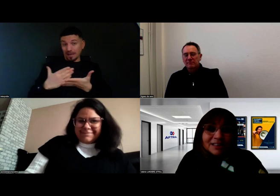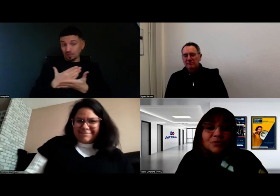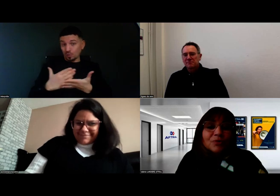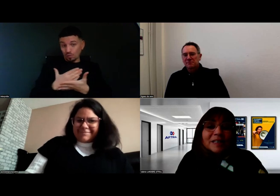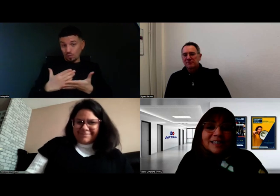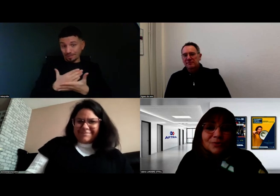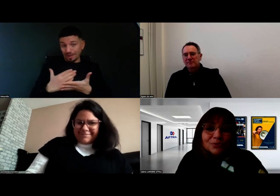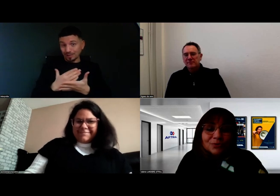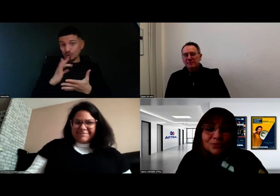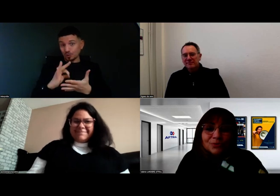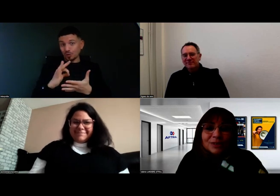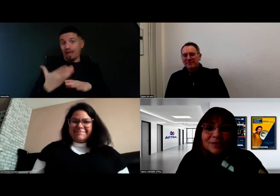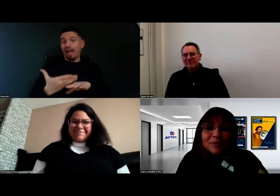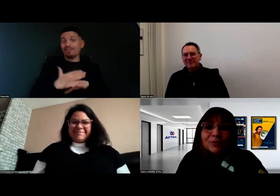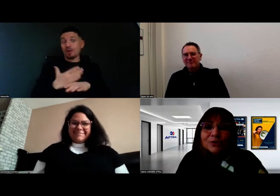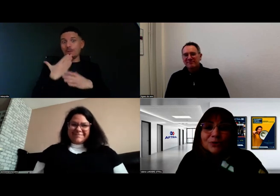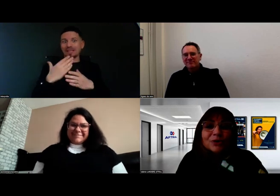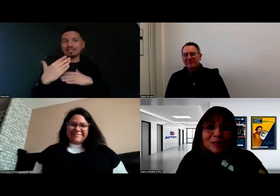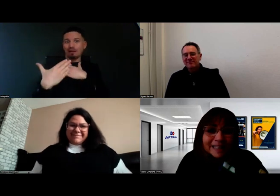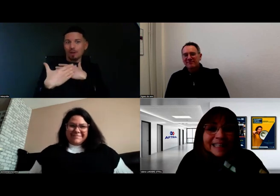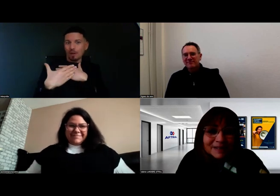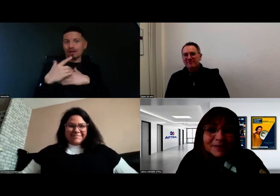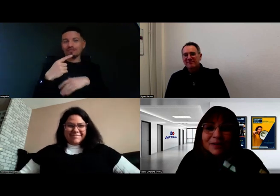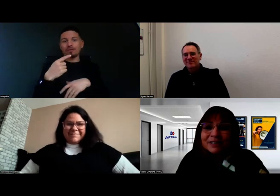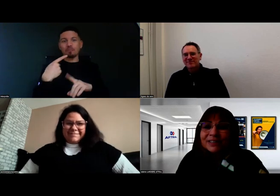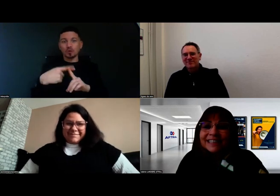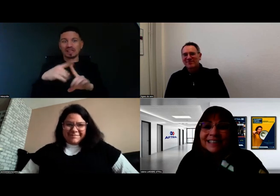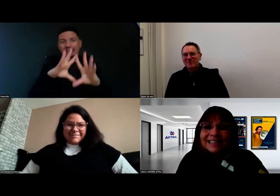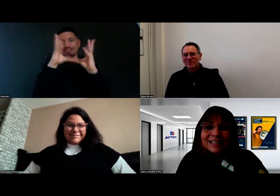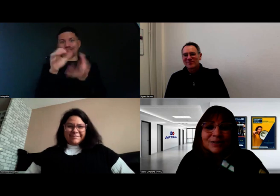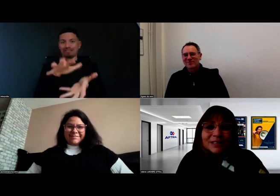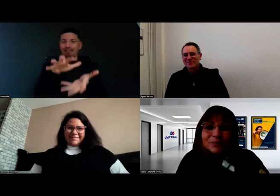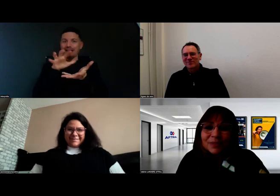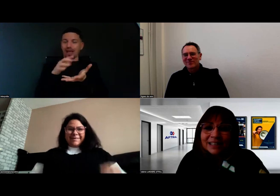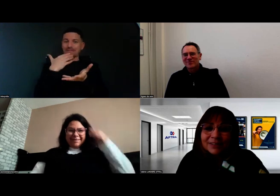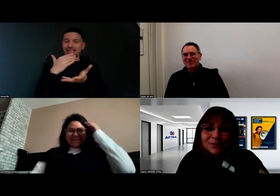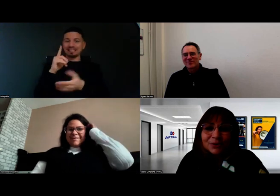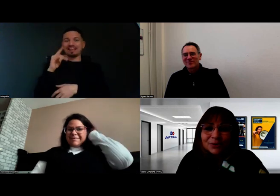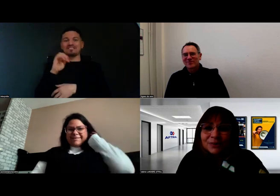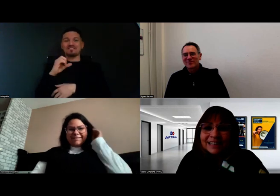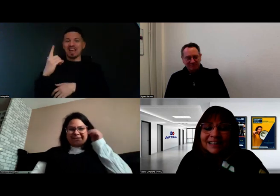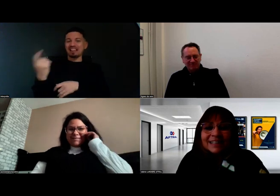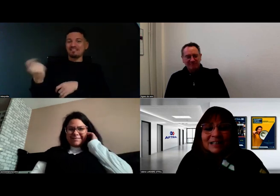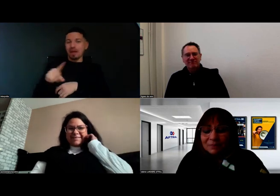Je vous remercie de tous ces compliments, que je retransmettrai à Frédéric qui s'excusait de ne pas être avec nous aujourd'hui.